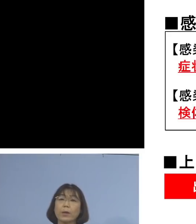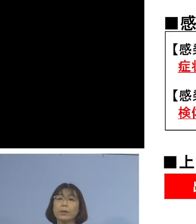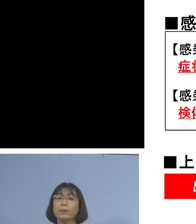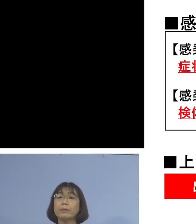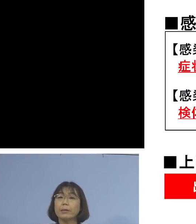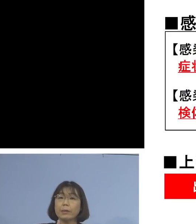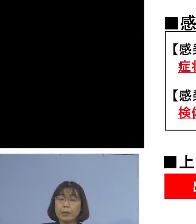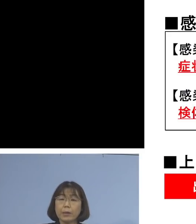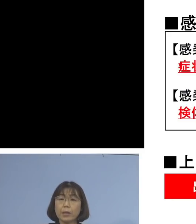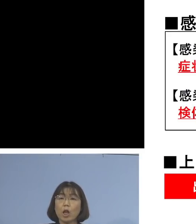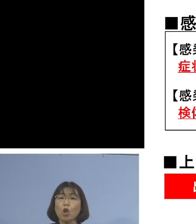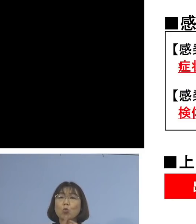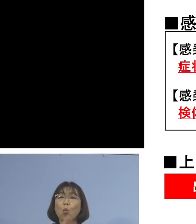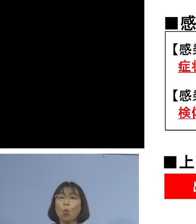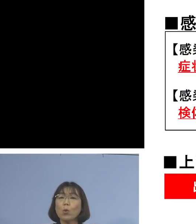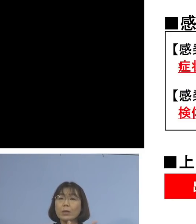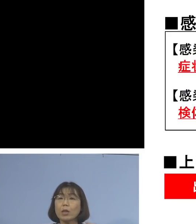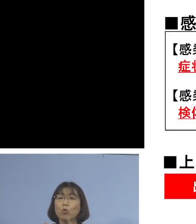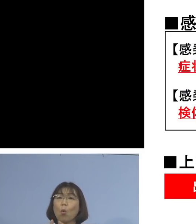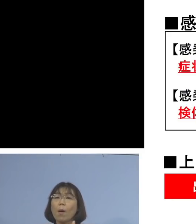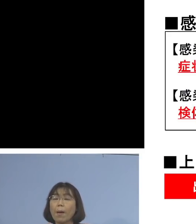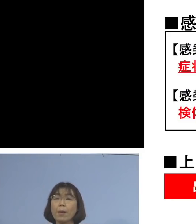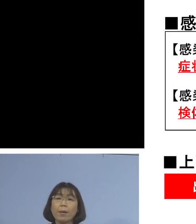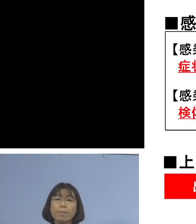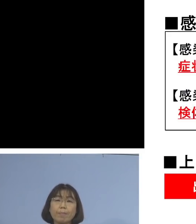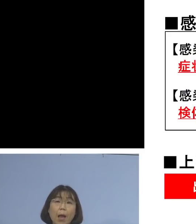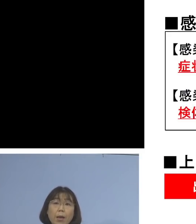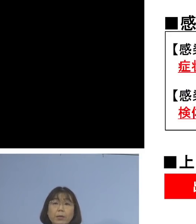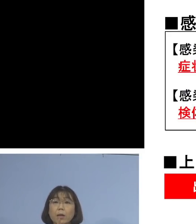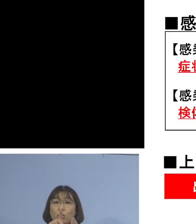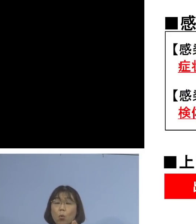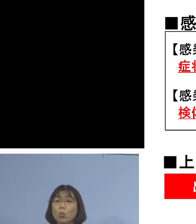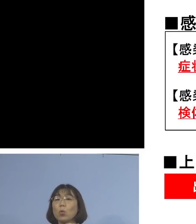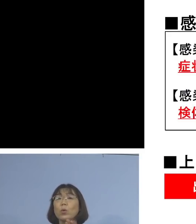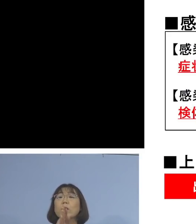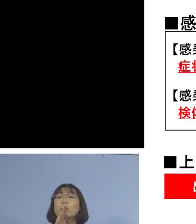濃厚接触者、接触者を判定する時の 実はフロー